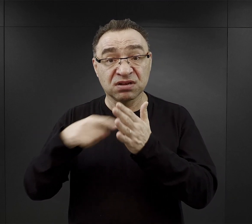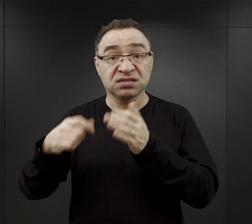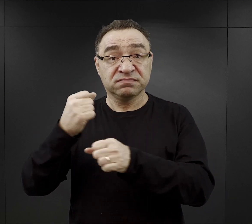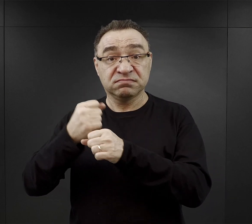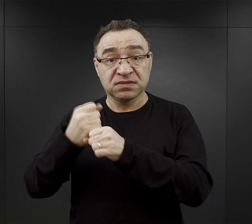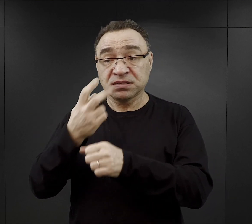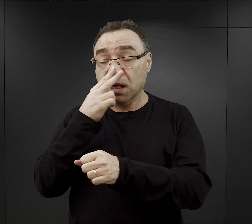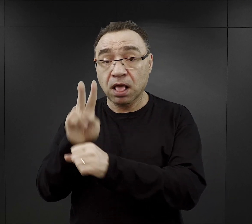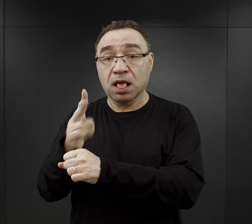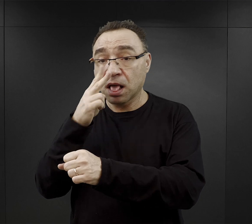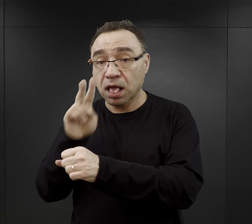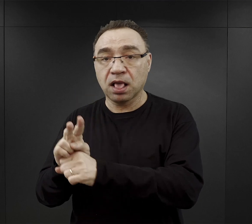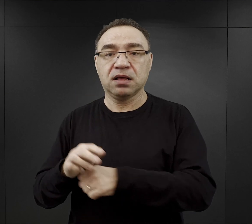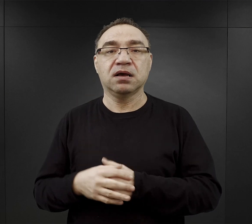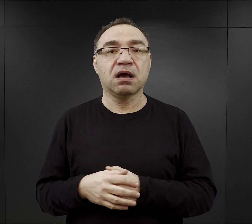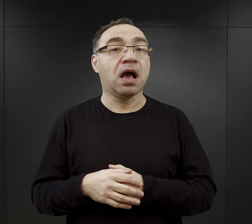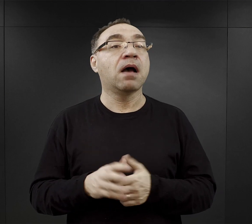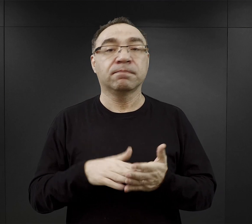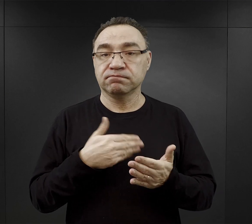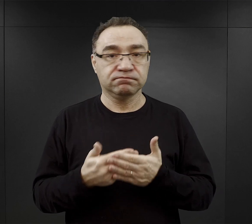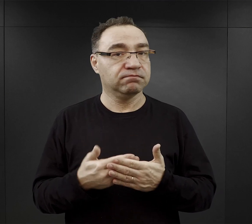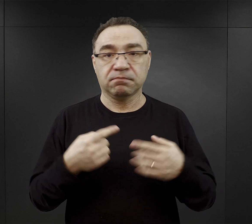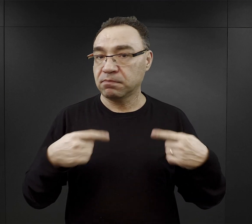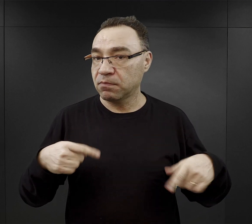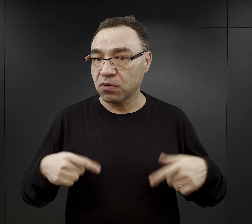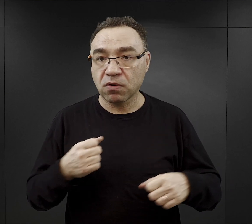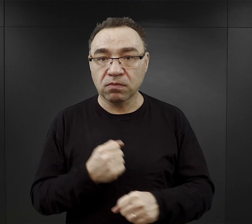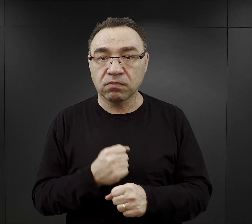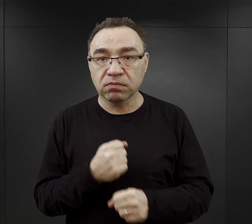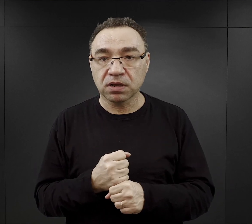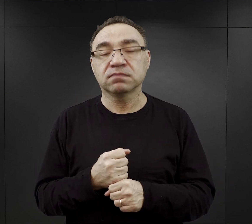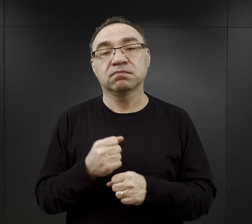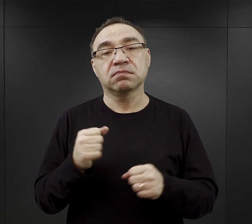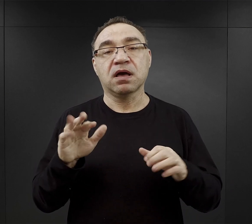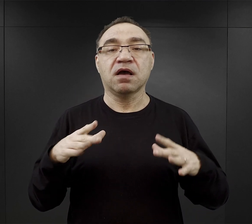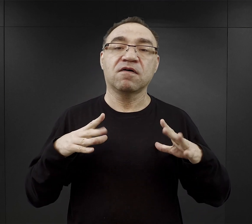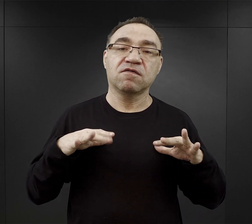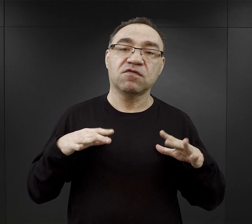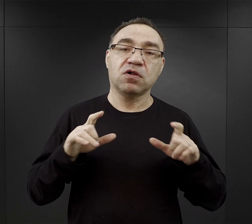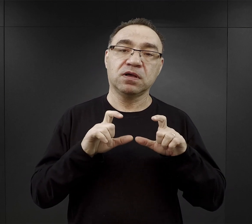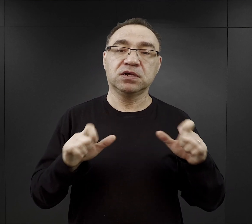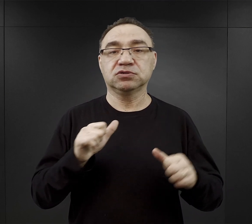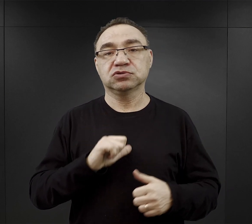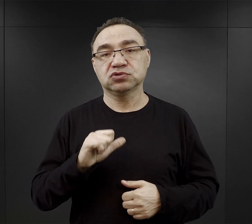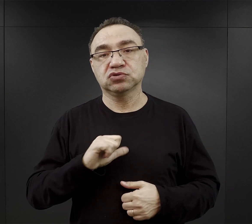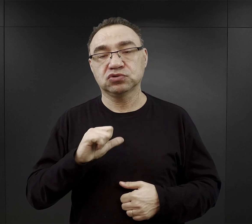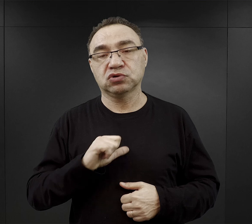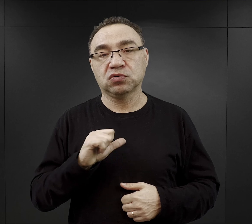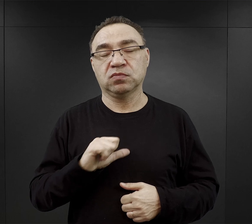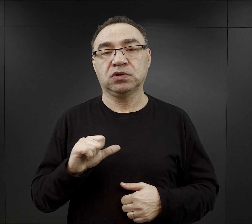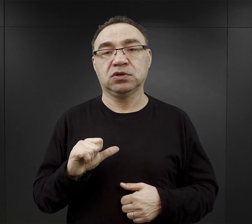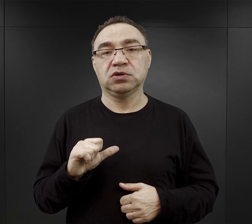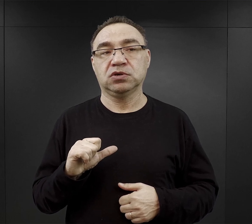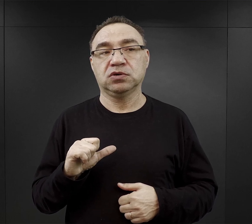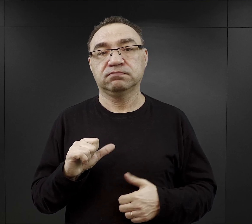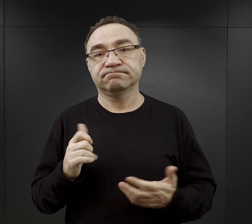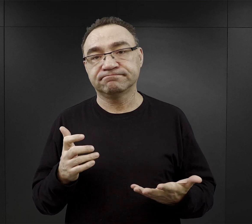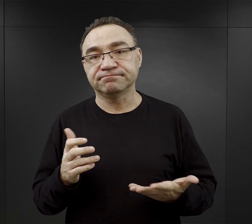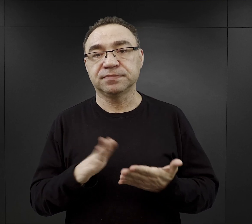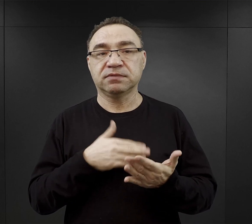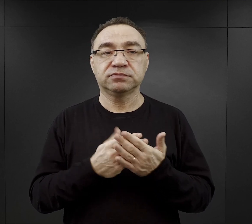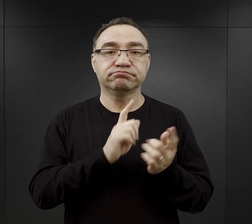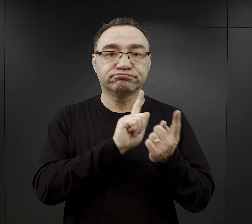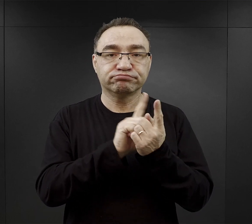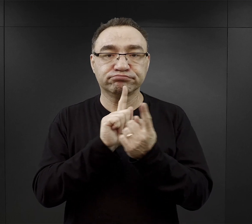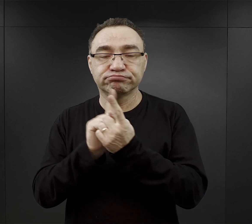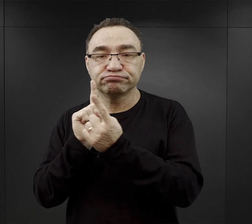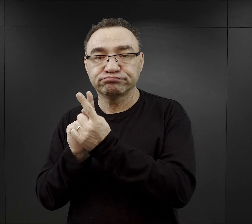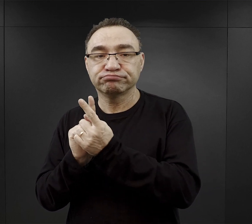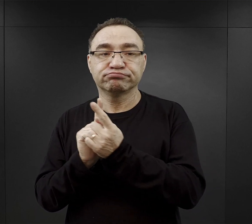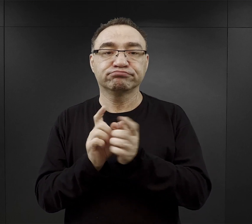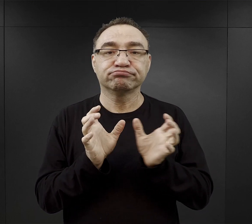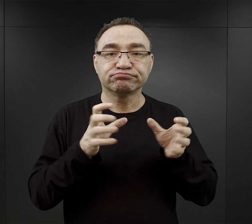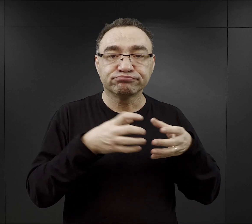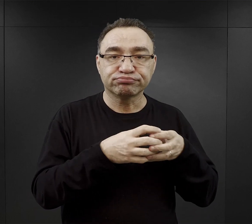Ale jeżeli nie pracowali, to mieli więcej czasu dla siebie, że tak powiem. Czyli mogli spotykać się w gronie przyjaciół,